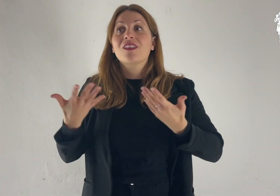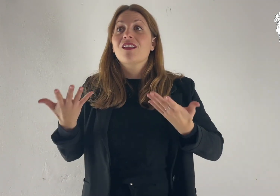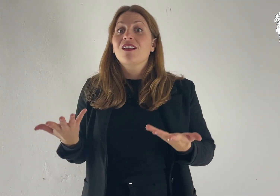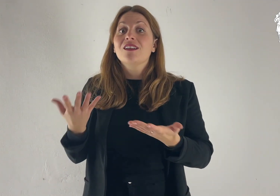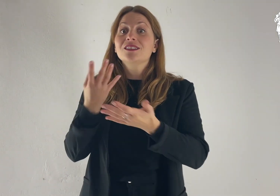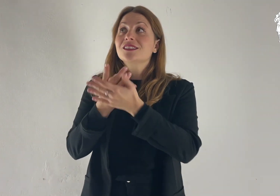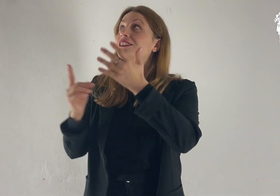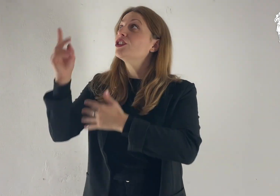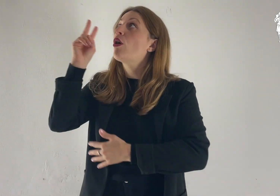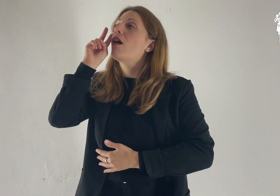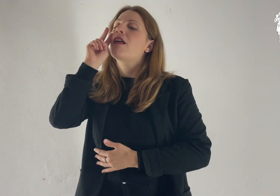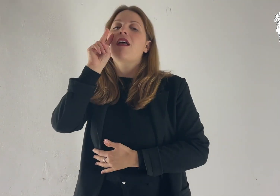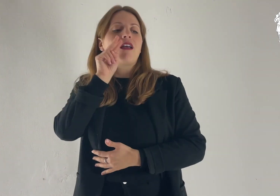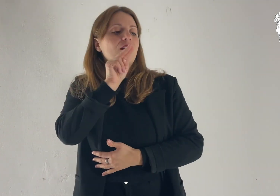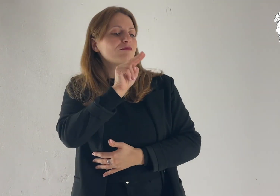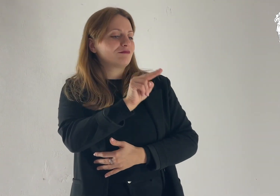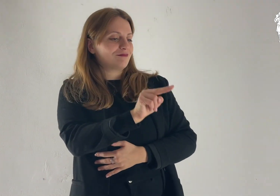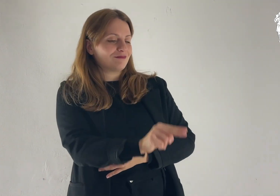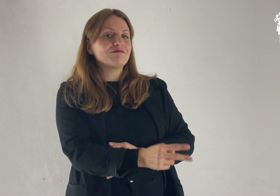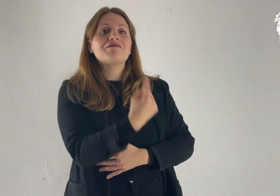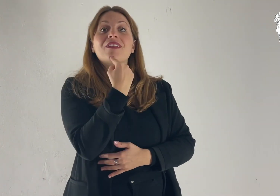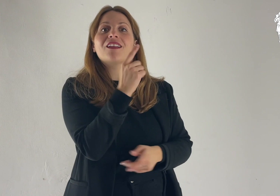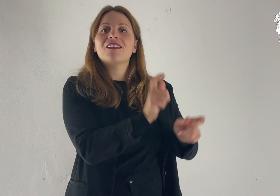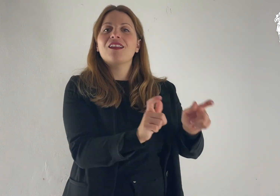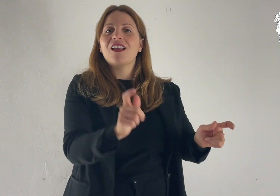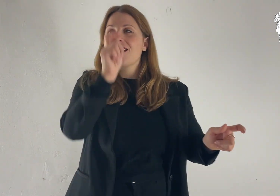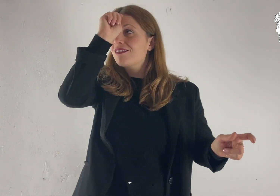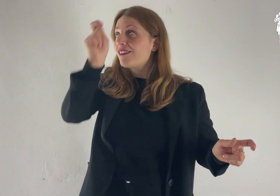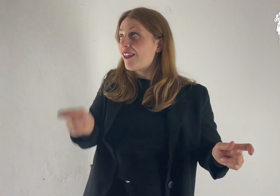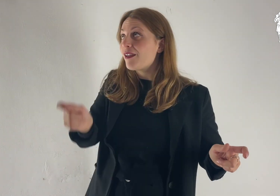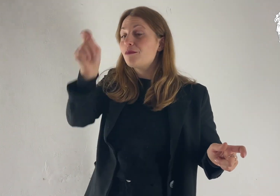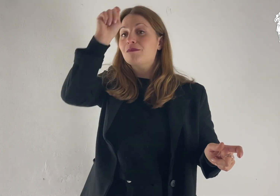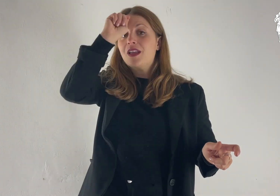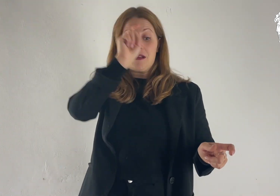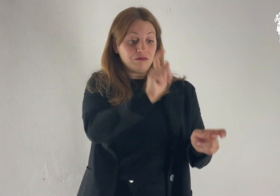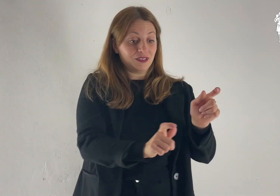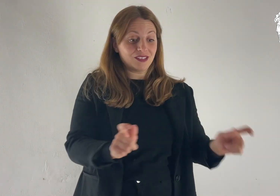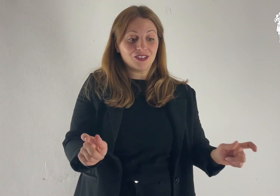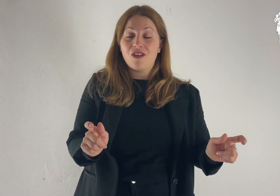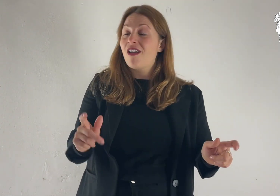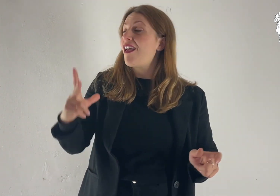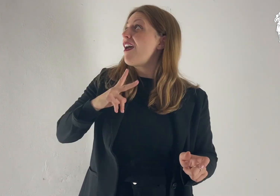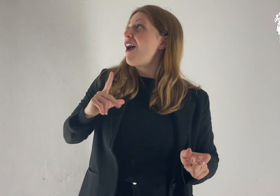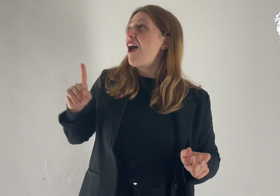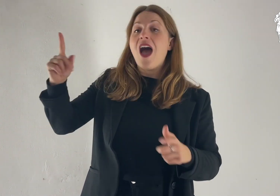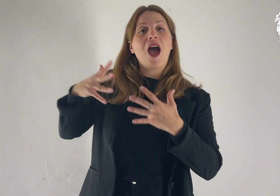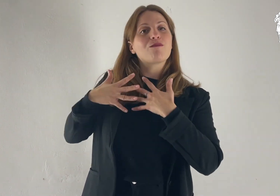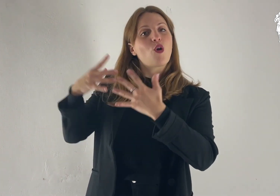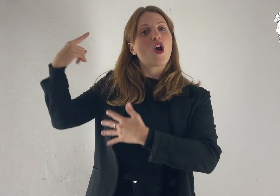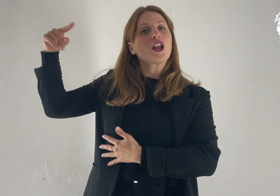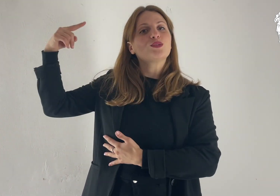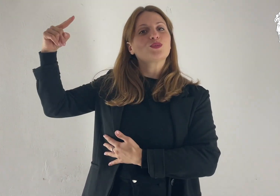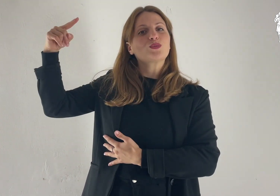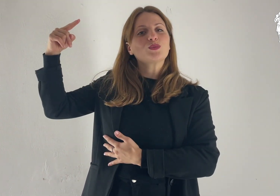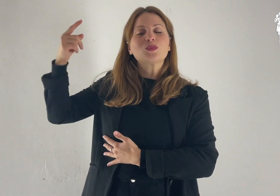Ecco, l'occhio del Signore è su chi lo teme, su chi spera nel suo amore,